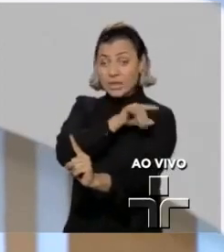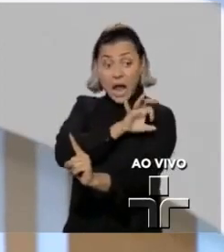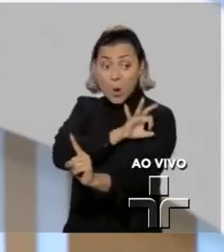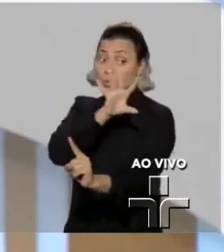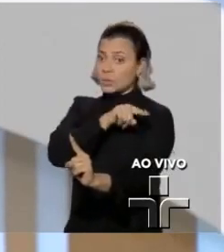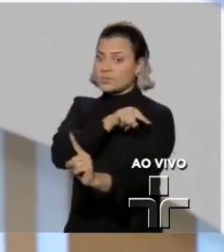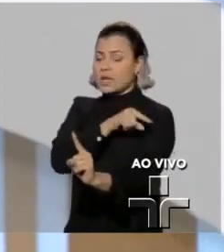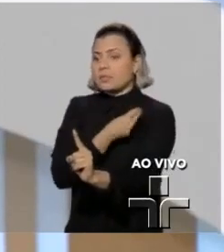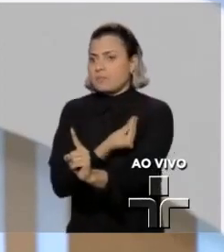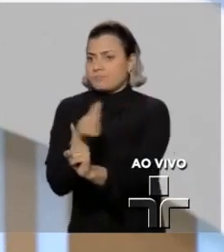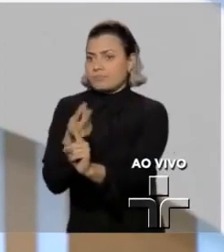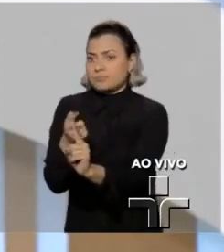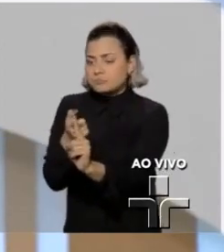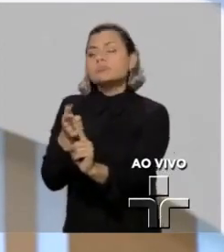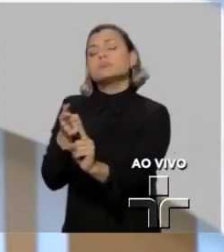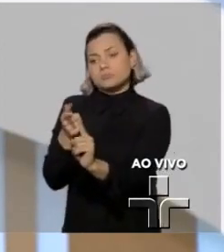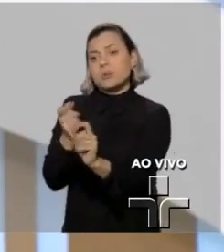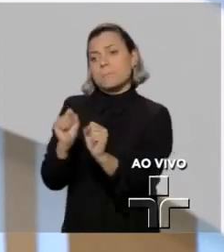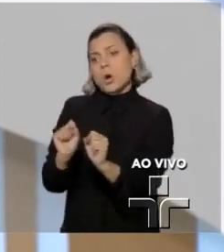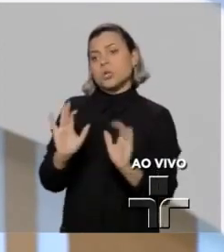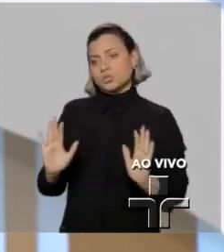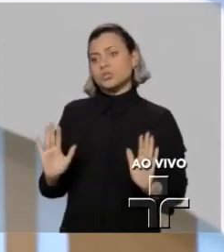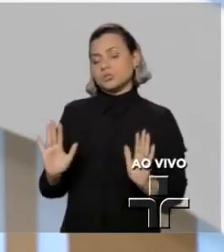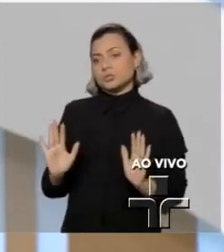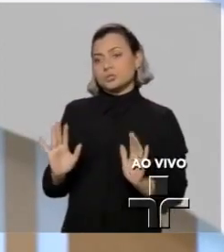há quem entenda que no mérito ou processualmente tenha esse efeito.